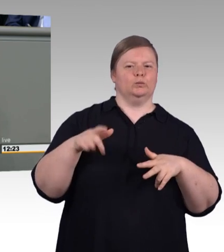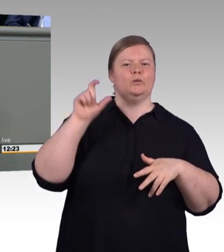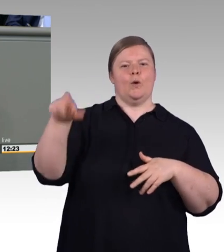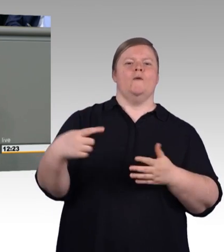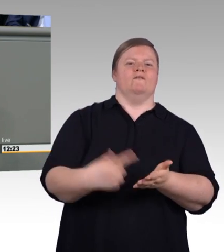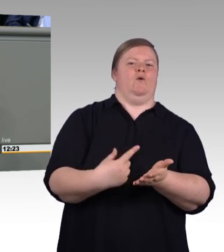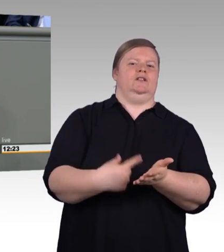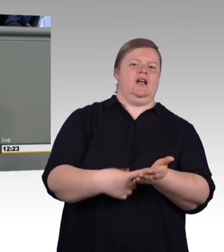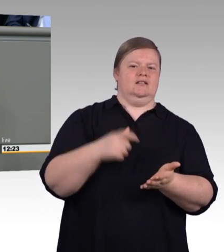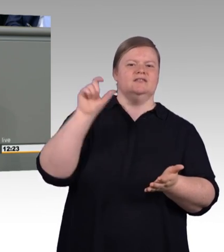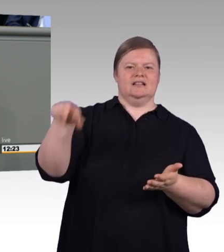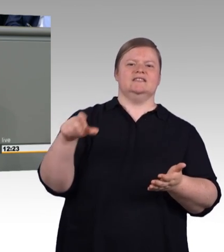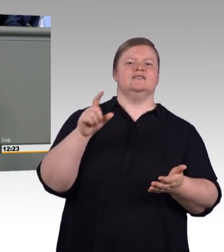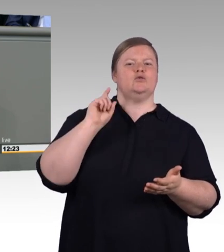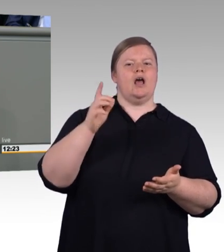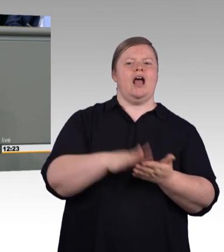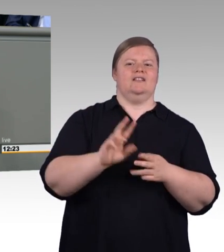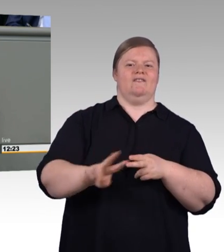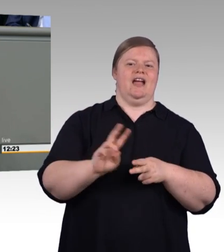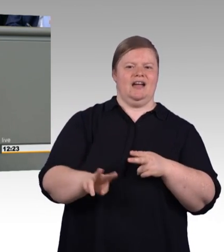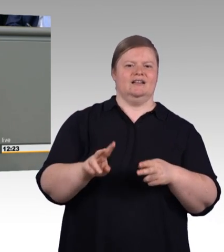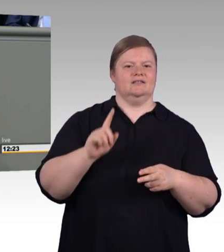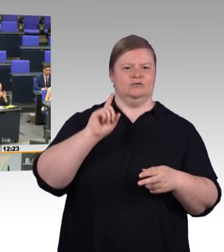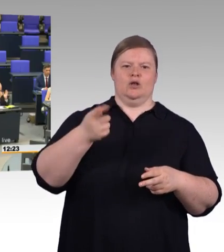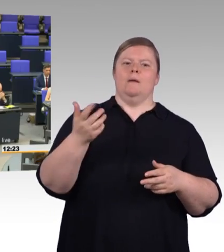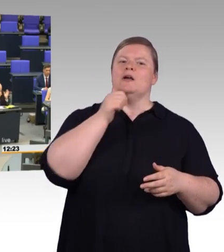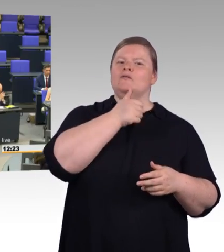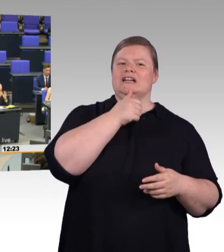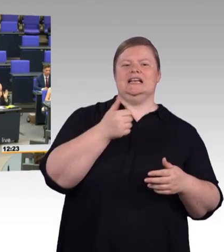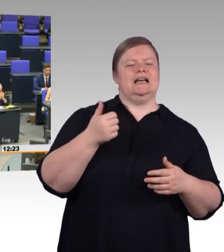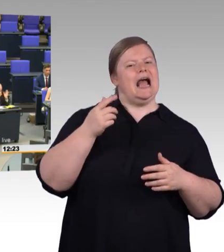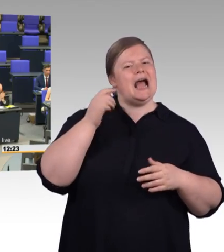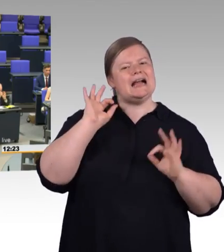(Beifall) Lassen Sie uns endlich in die Hand spucken. (Beifall)